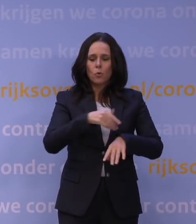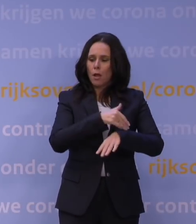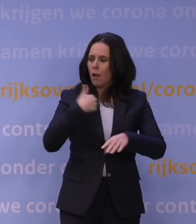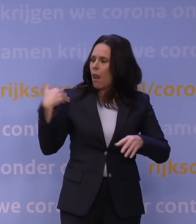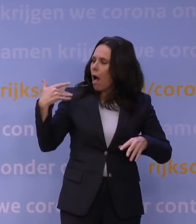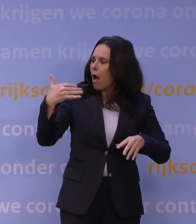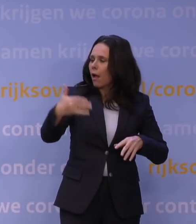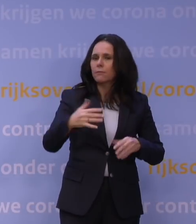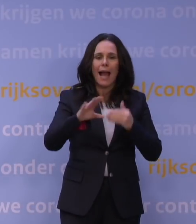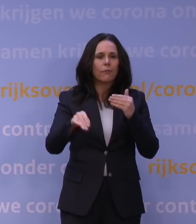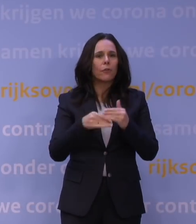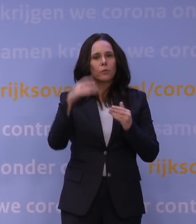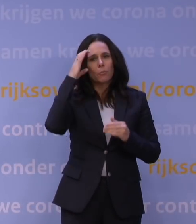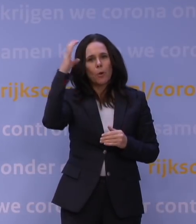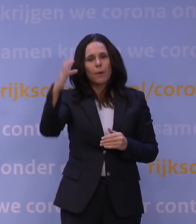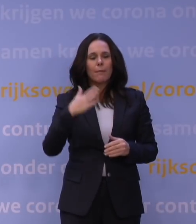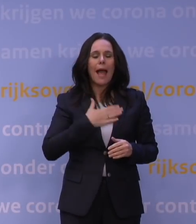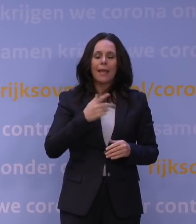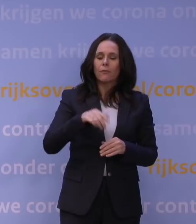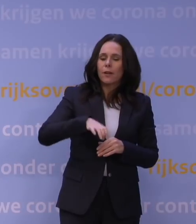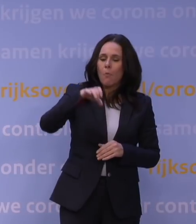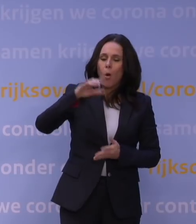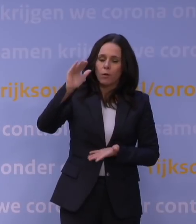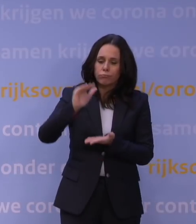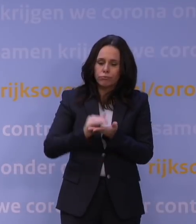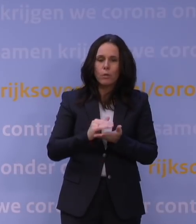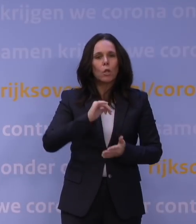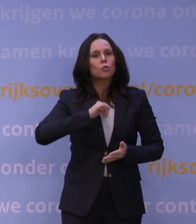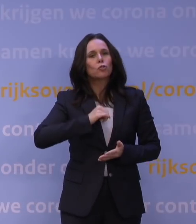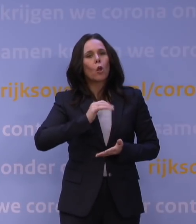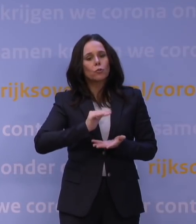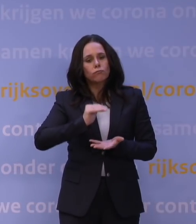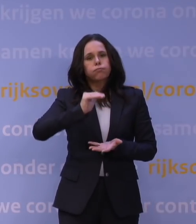bijvoorbeeld met afbouw eigen vermogen of opbouw van schuldposities, dan gaan we daar natuurlijk weer naar kijken.